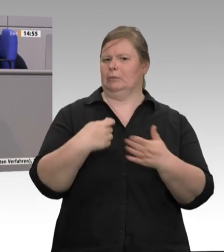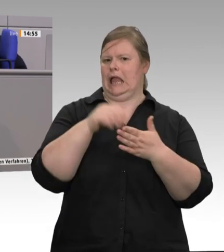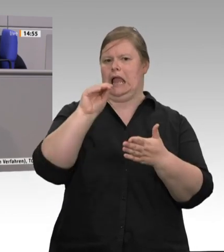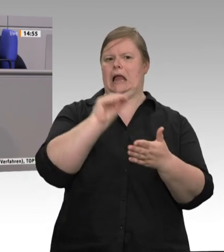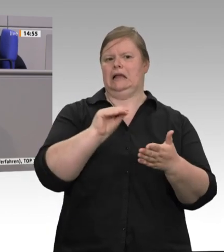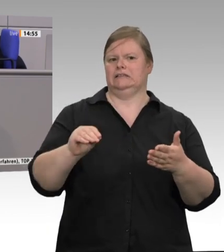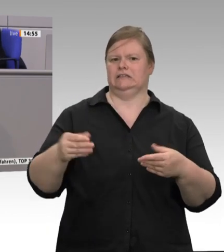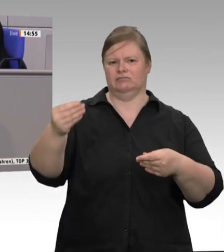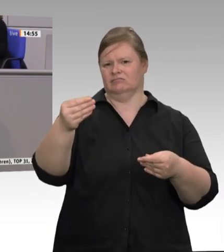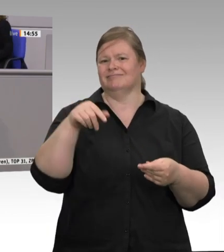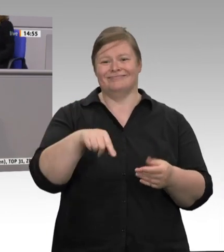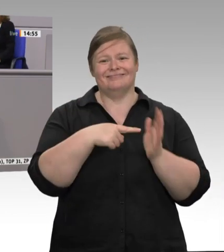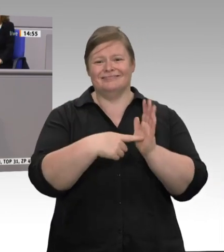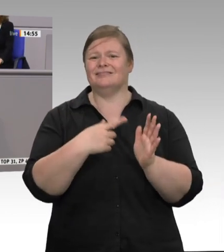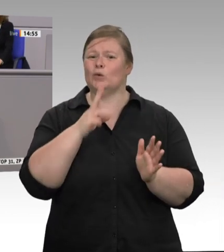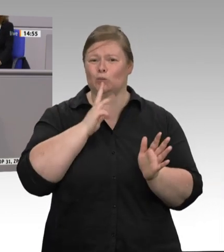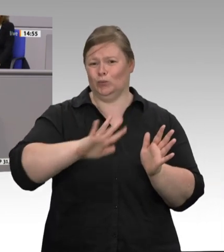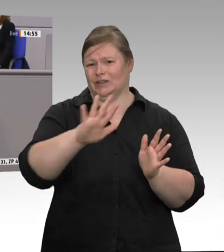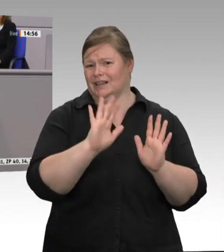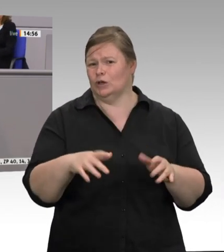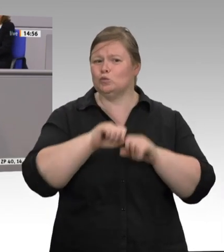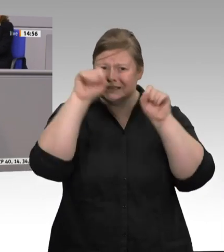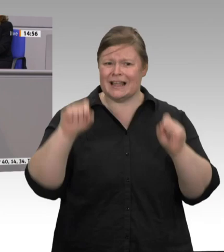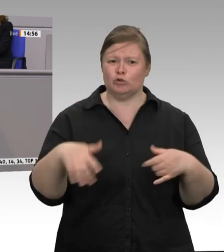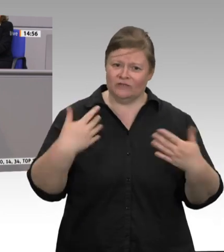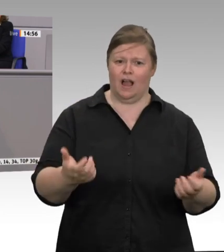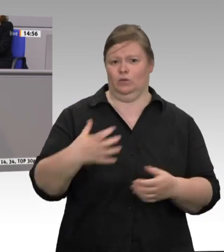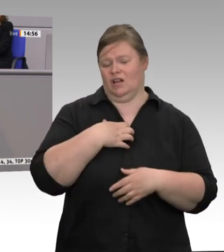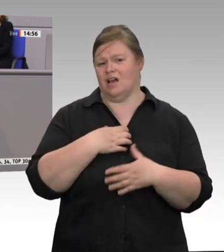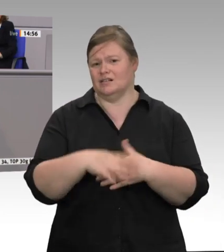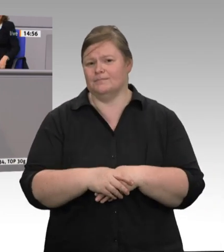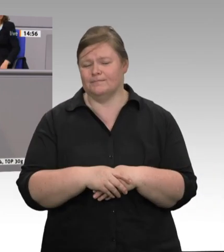Das heißt, wir müssen Lebensmittelproduktion in der Breite endlich neu denken. Wir müssen